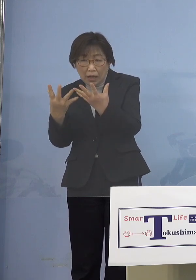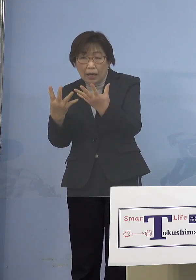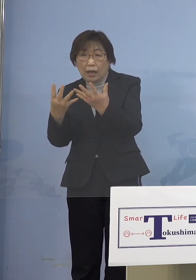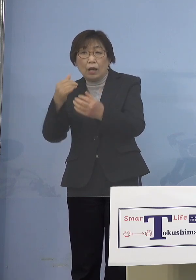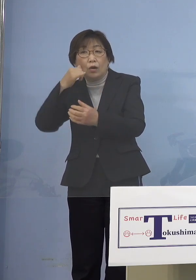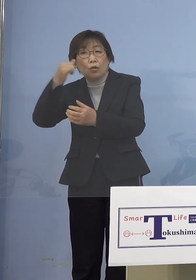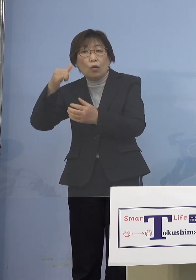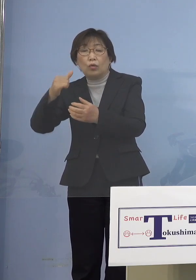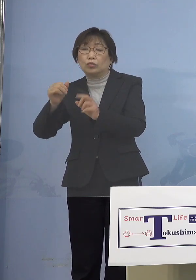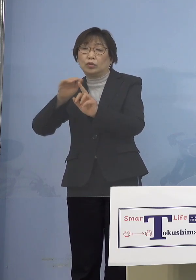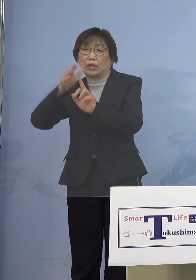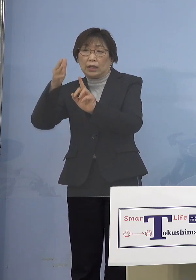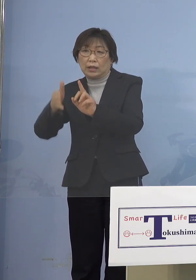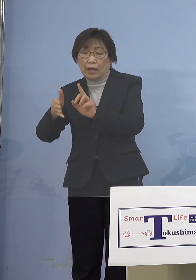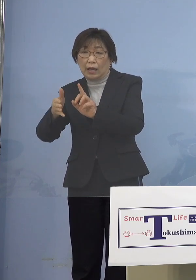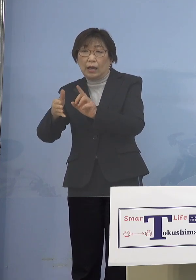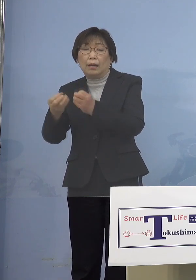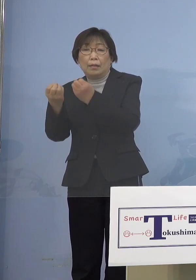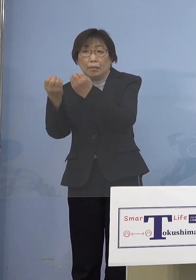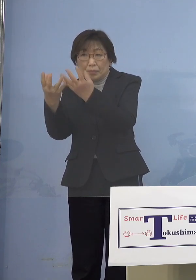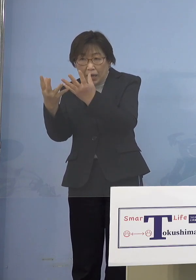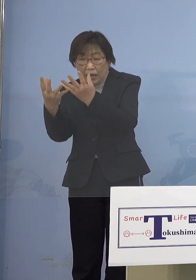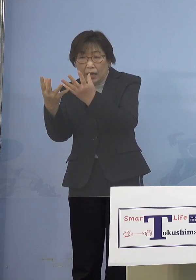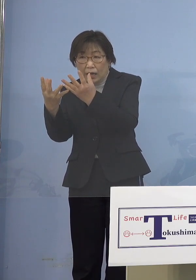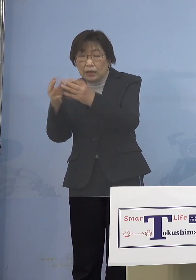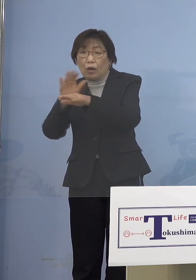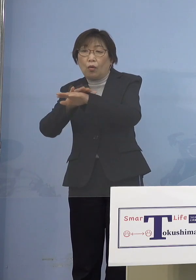何とかしてくれということもあって 県の方にドッと来られた